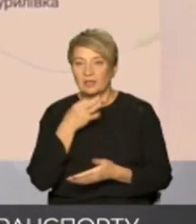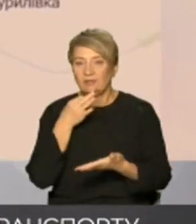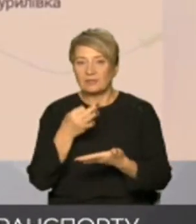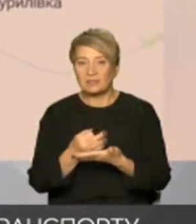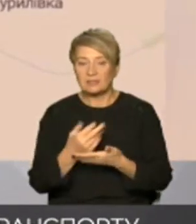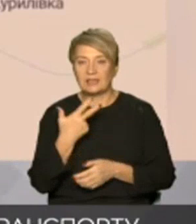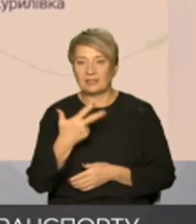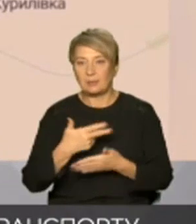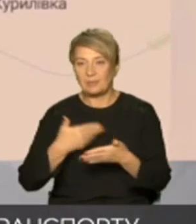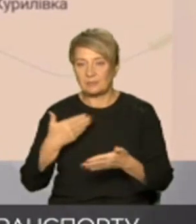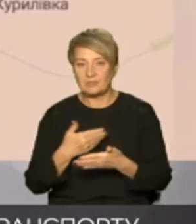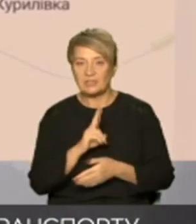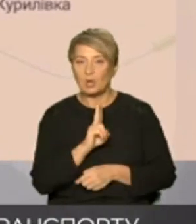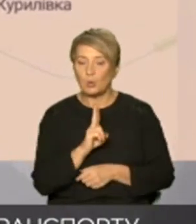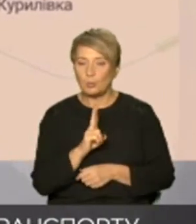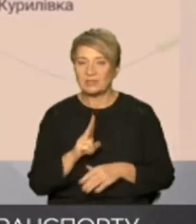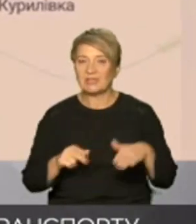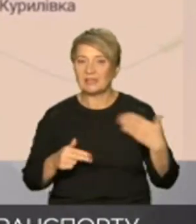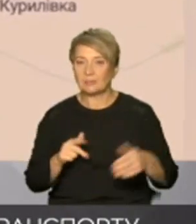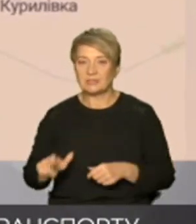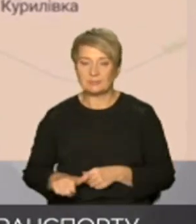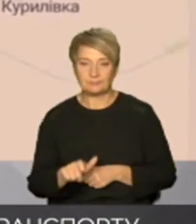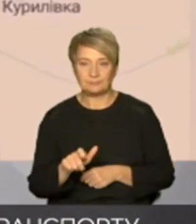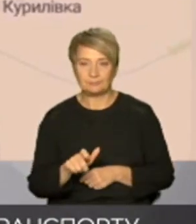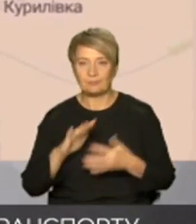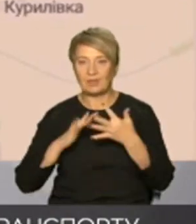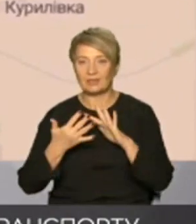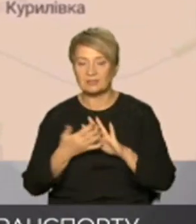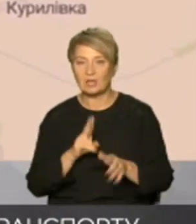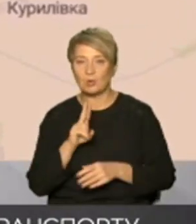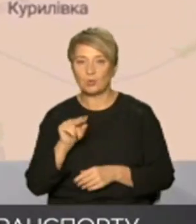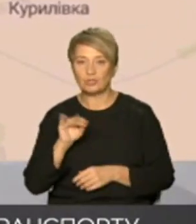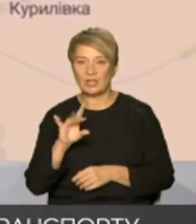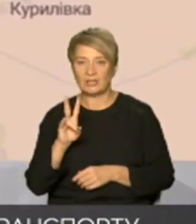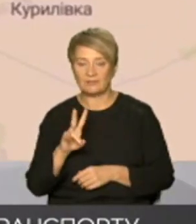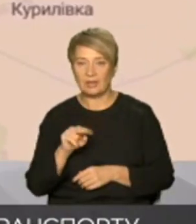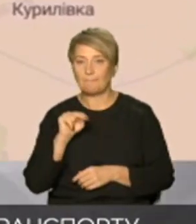Куп'янська на лівому березі річки ускіл це села кучерівка Петропавлівка І власне сам